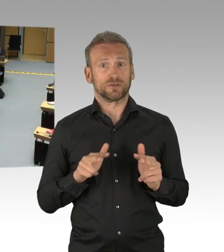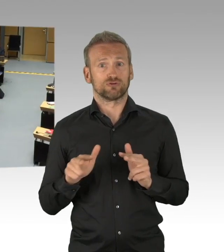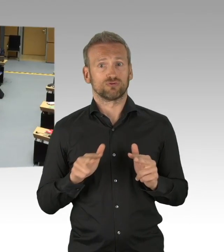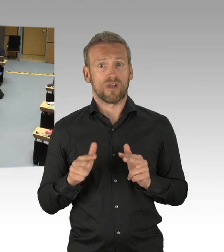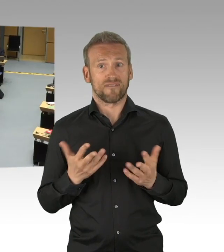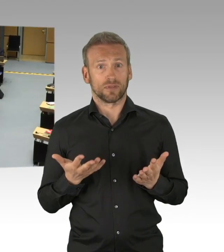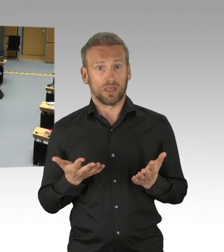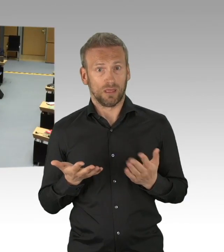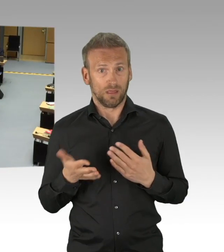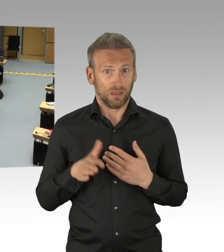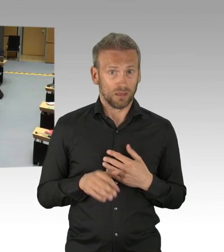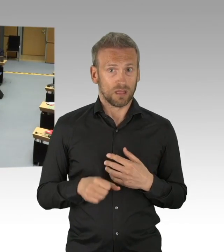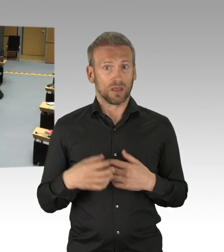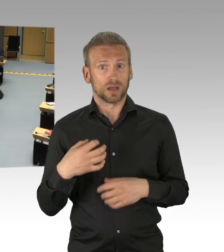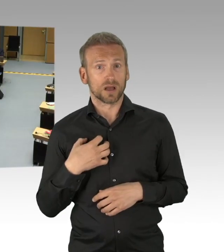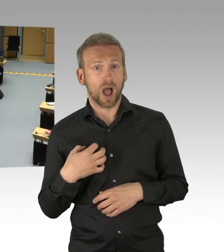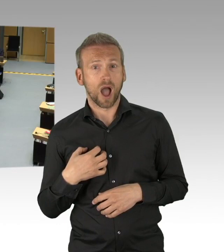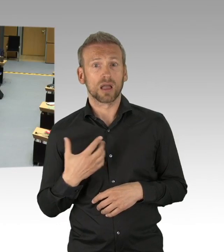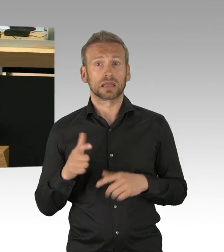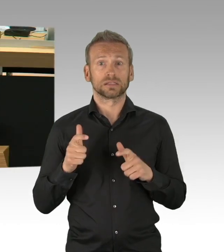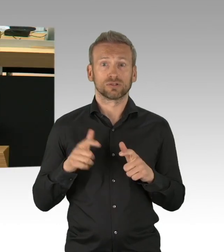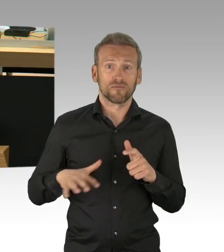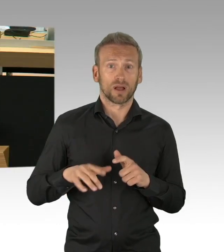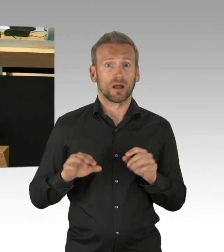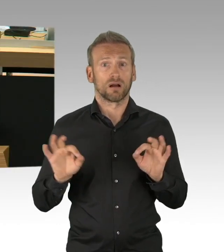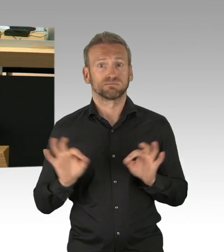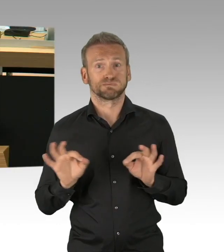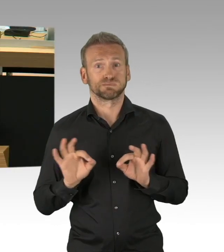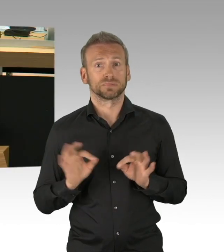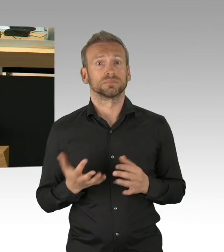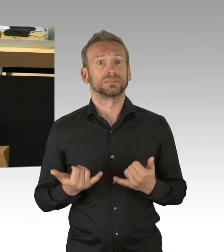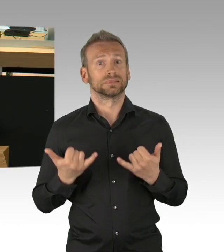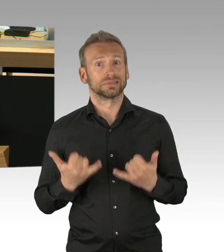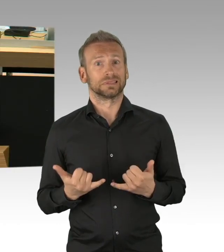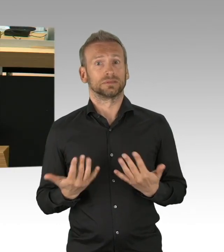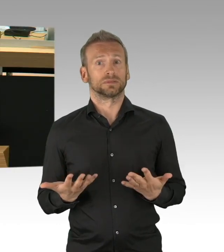Denn wenn wir uns die prognostizierten Einbußen bei den Unternehmen anschauen, da muss man schon Superlativen bemühen